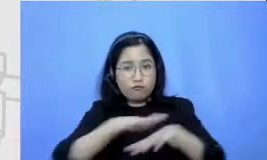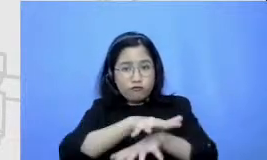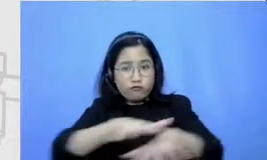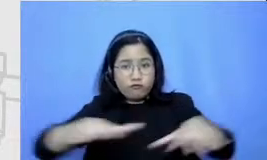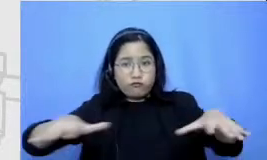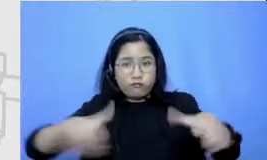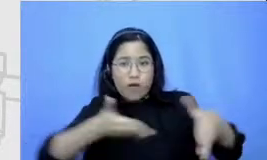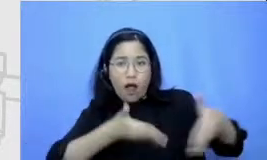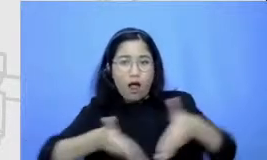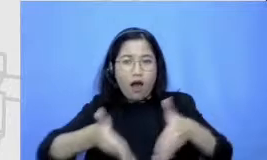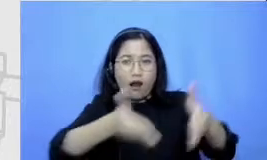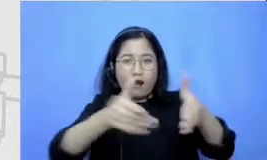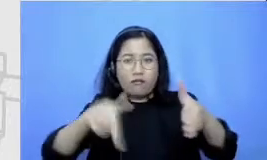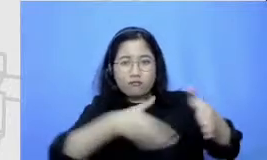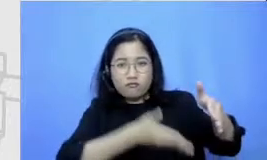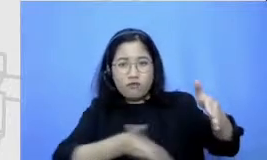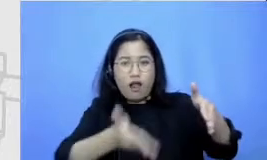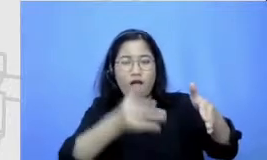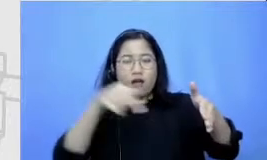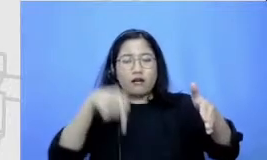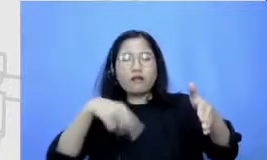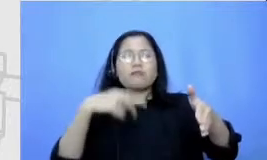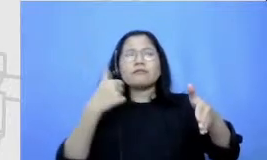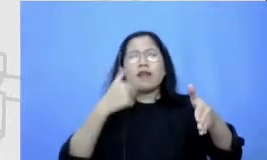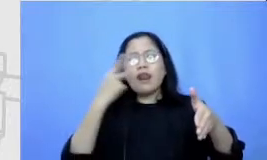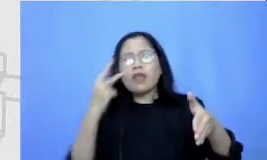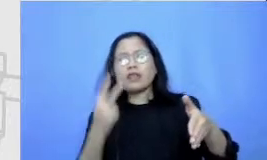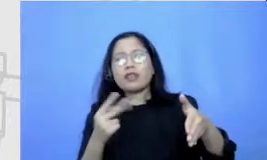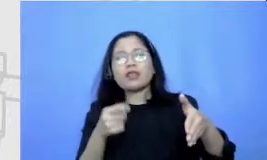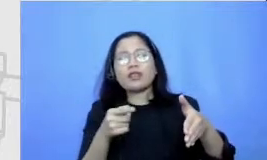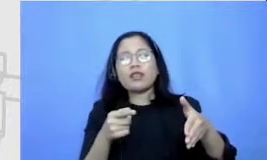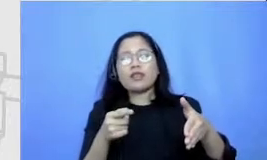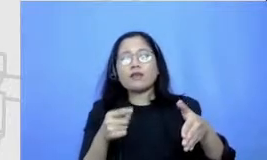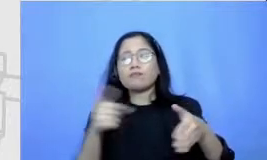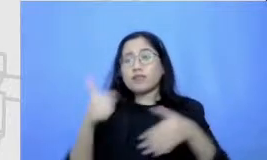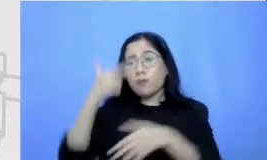Ayo kita bisa melihat kita bisa mendapatkan kita bisa mempelajari kita bisa melihat ada beberapa